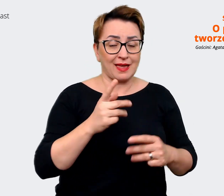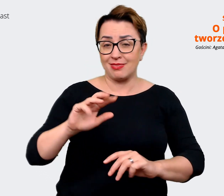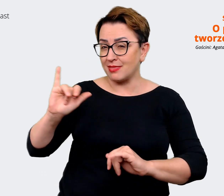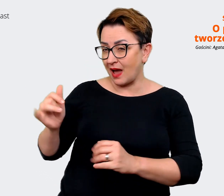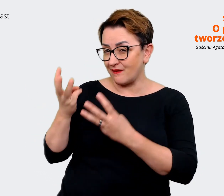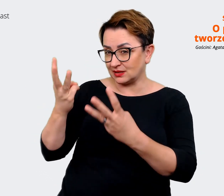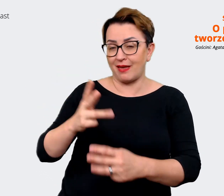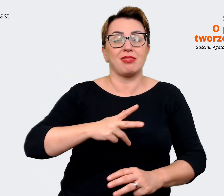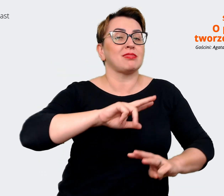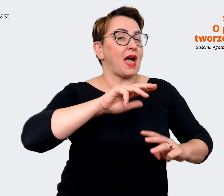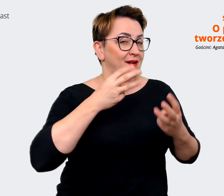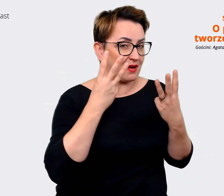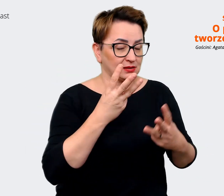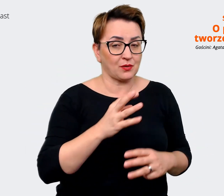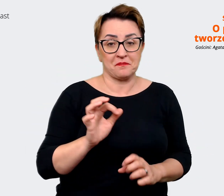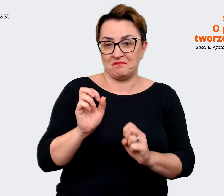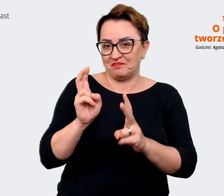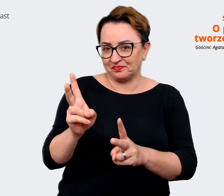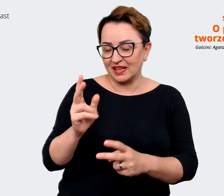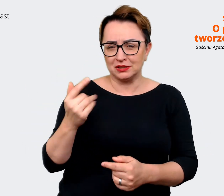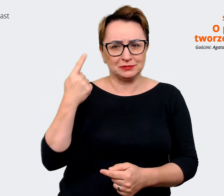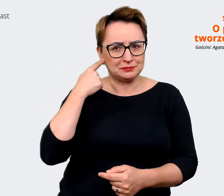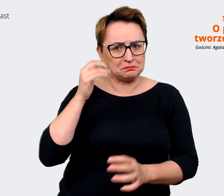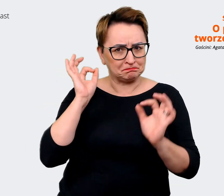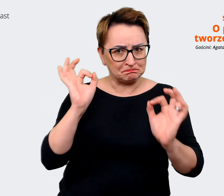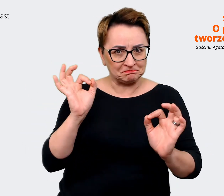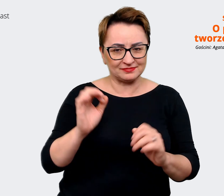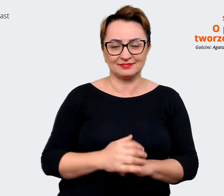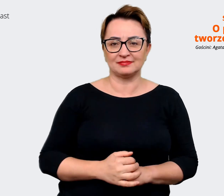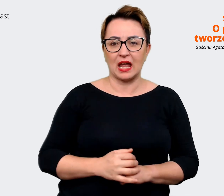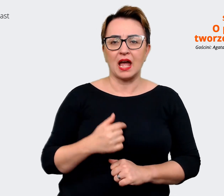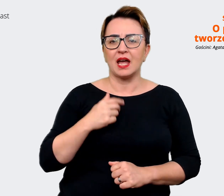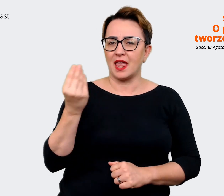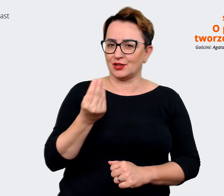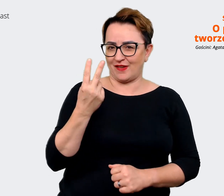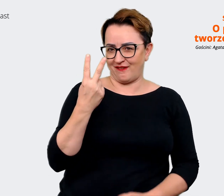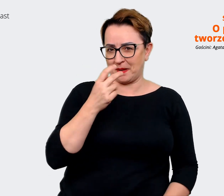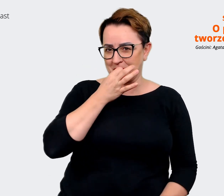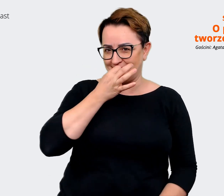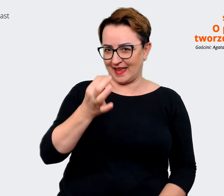Mam dla Ciebie słuchaj, jeszcze tylko dwa pytania. Pierwsze z nich to dlaczego dobrze